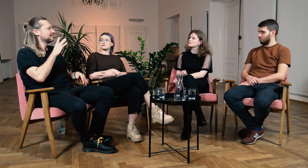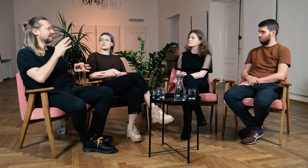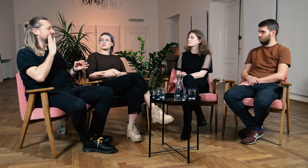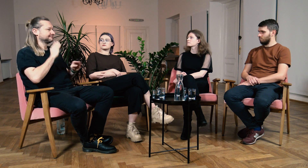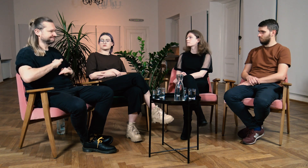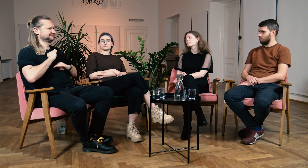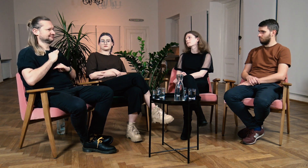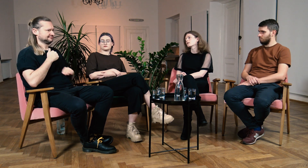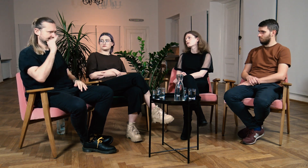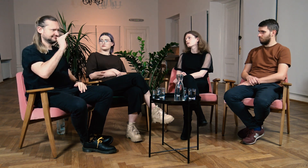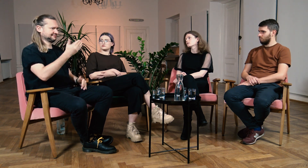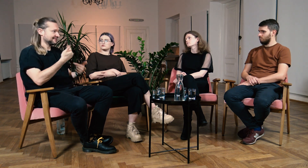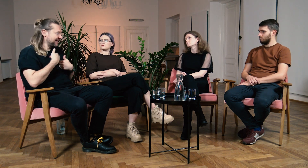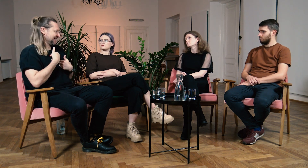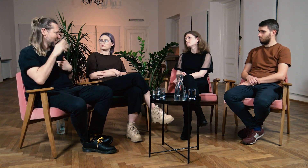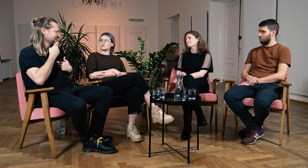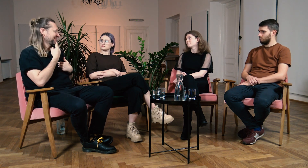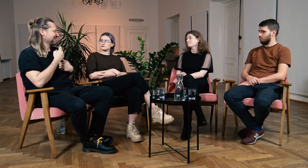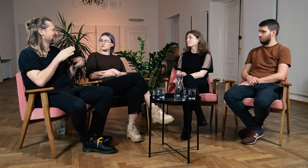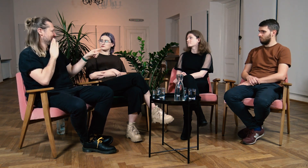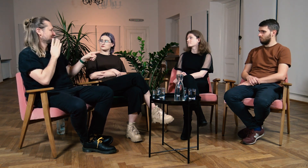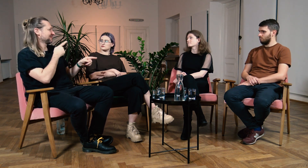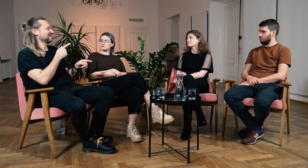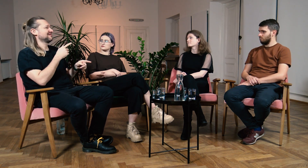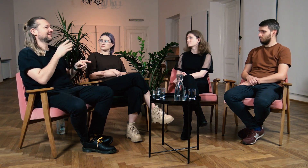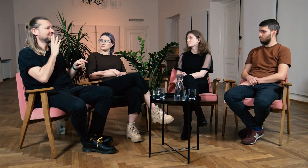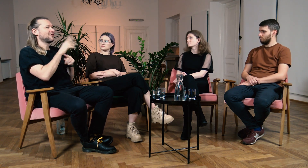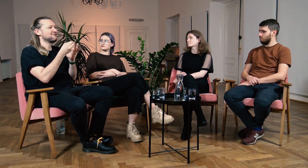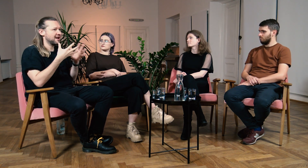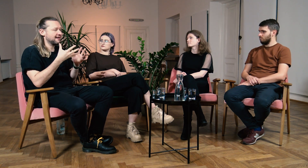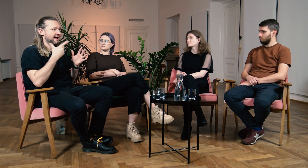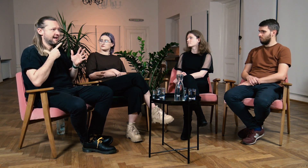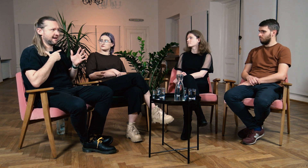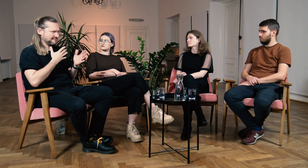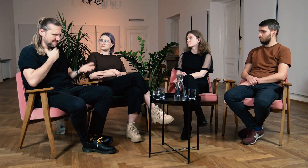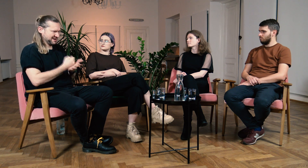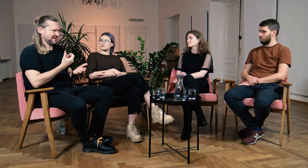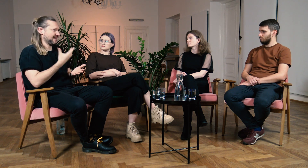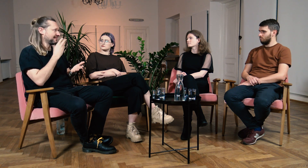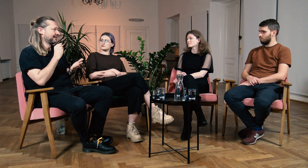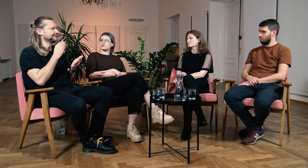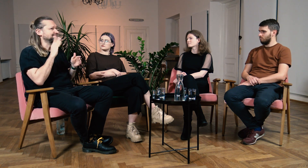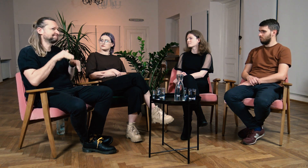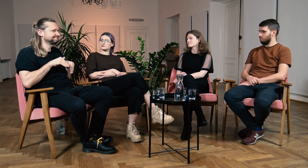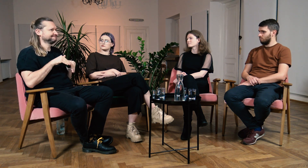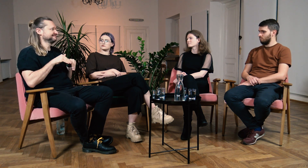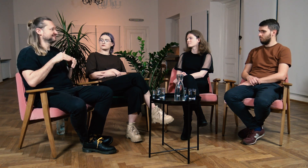Warto żebyśmy byli bardziej pewni siebie i głośno mówili “ja jestem Głuchy/a”. Dzięki filologii zrozumiałaś, że to twoje prawo, nie wycofujesz się już.